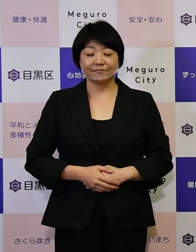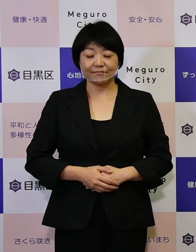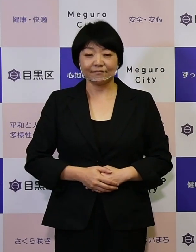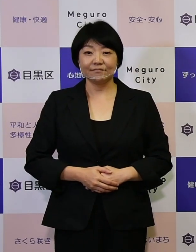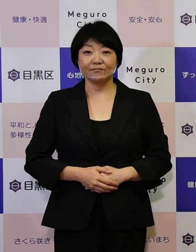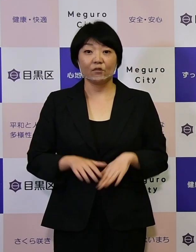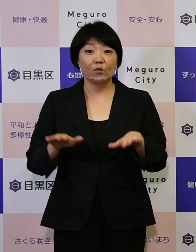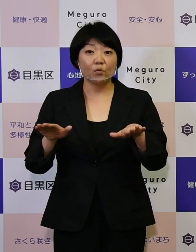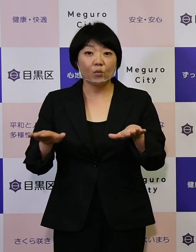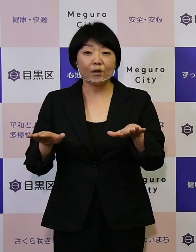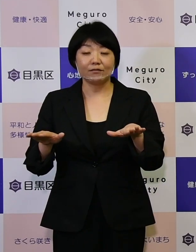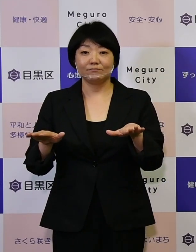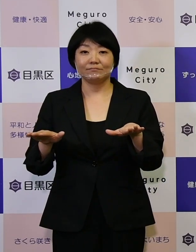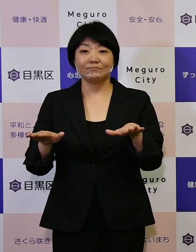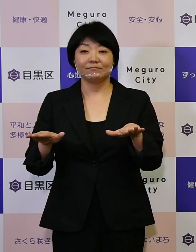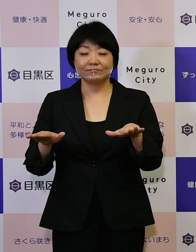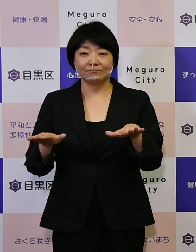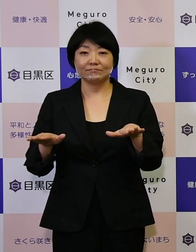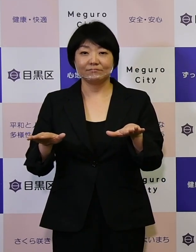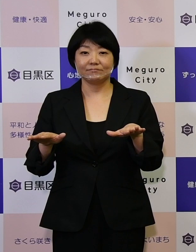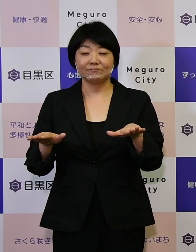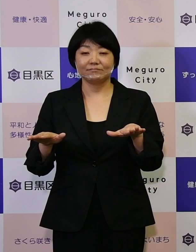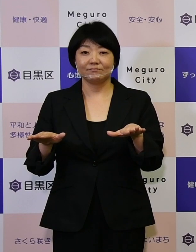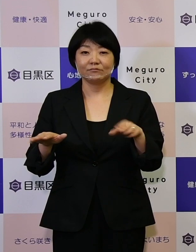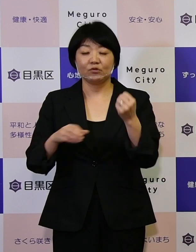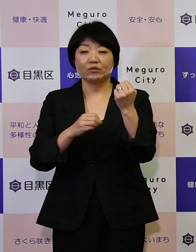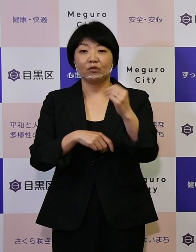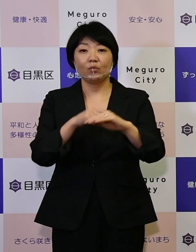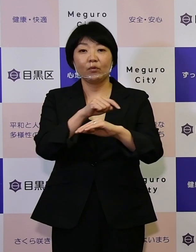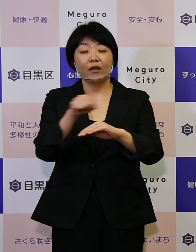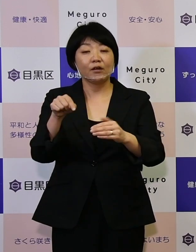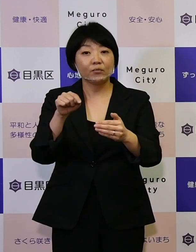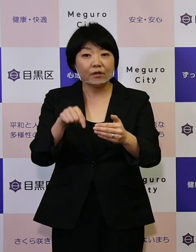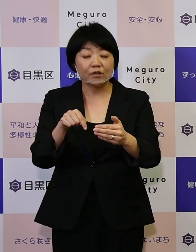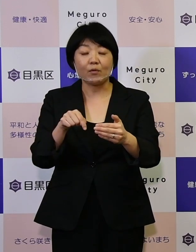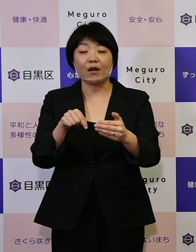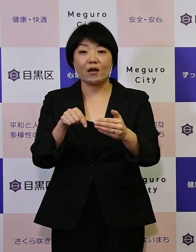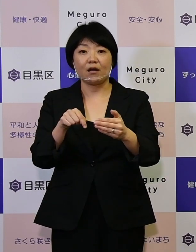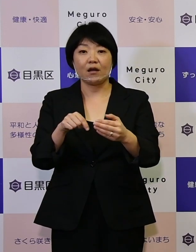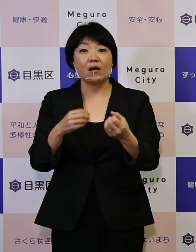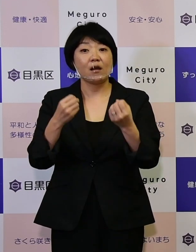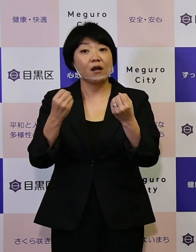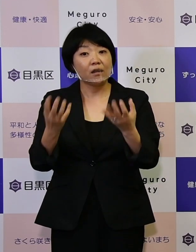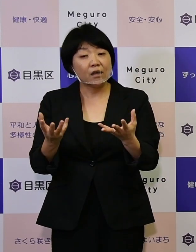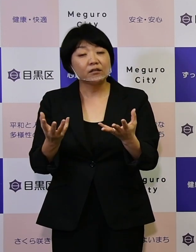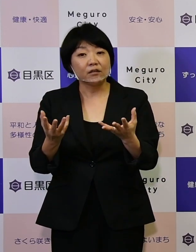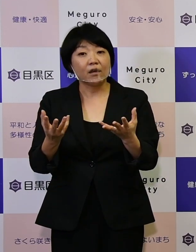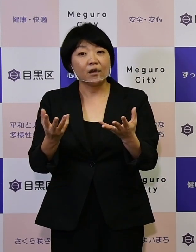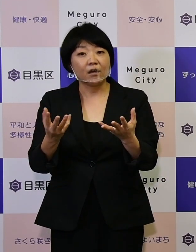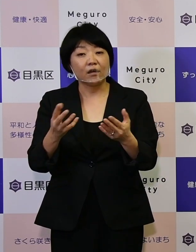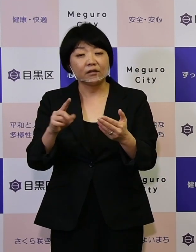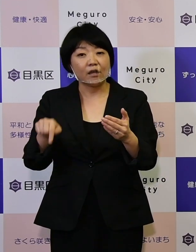今回の基本計画では、新たな幾つかのポイントがあります。